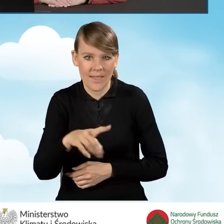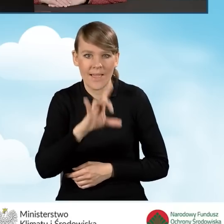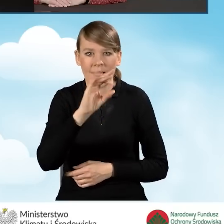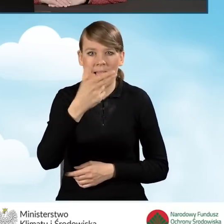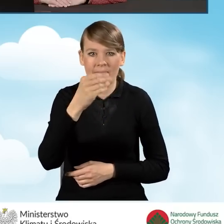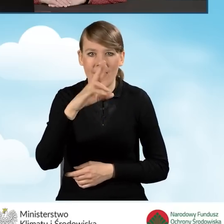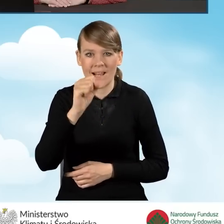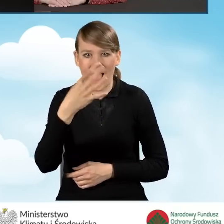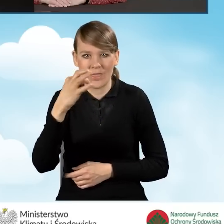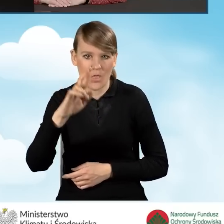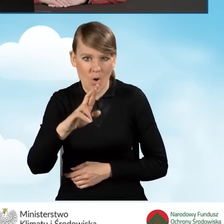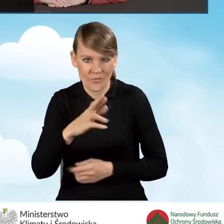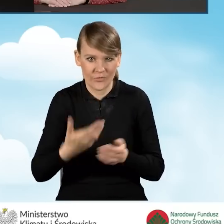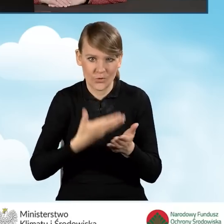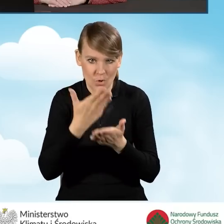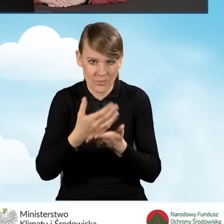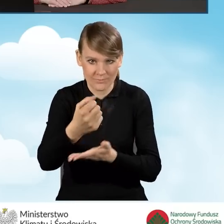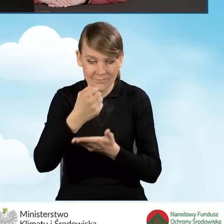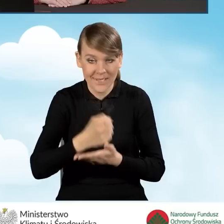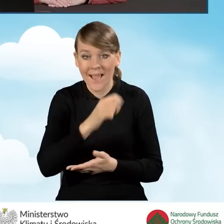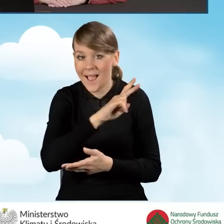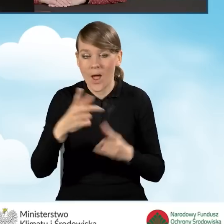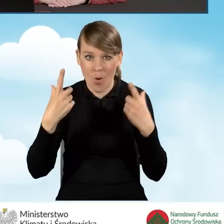Każda osoba, która składa wniosek o dofinansowanie musi zarejestrować